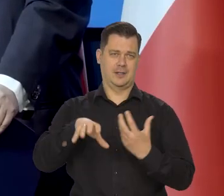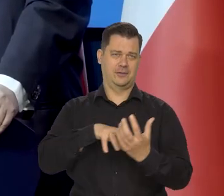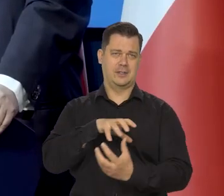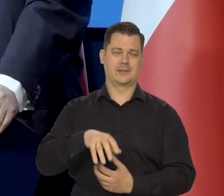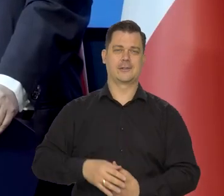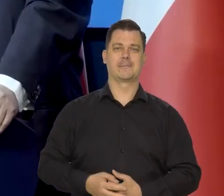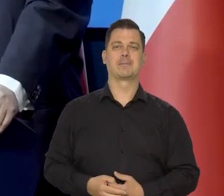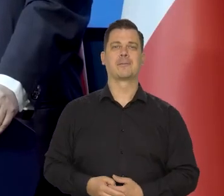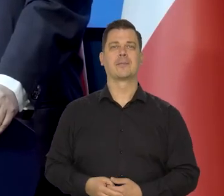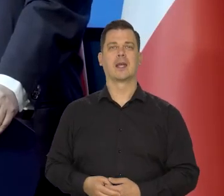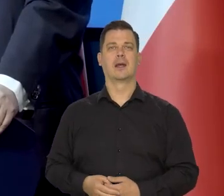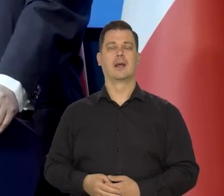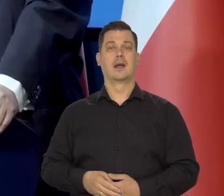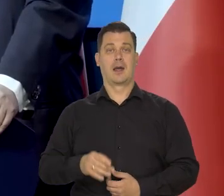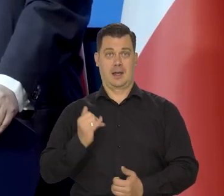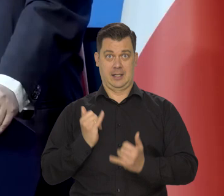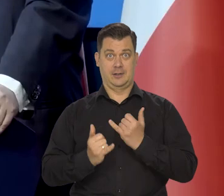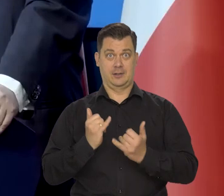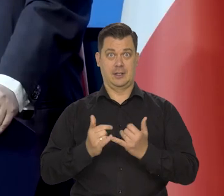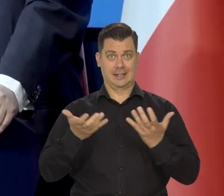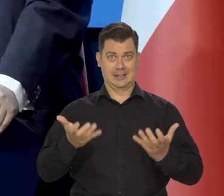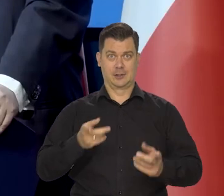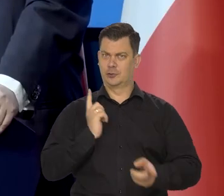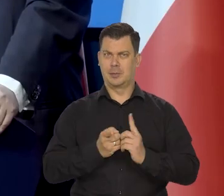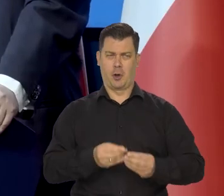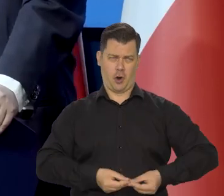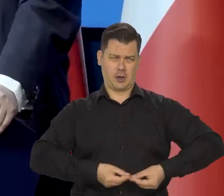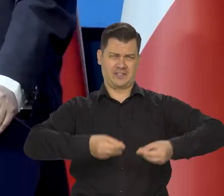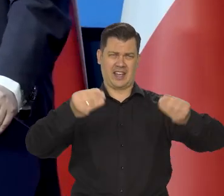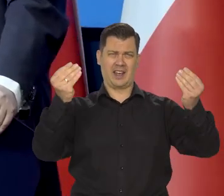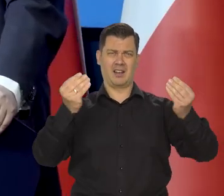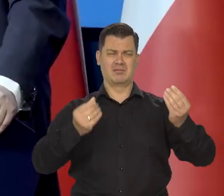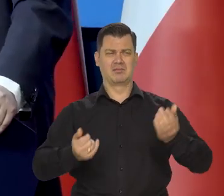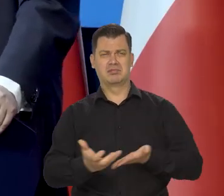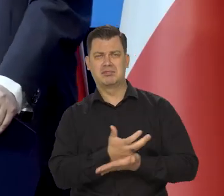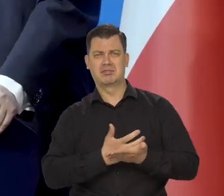Jeśli się chce mieć szybki wzrost gospodarczy i szybki wzrost dobrobytu,